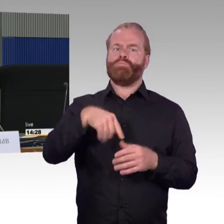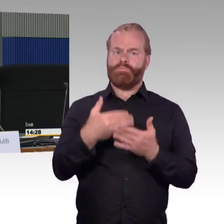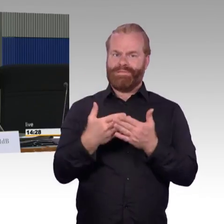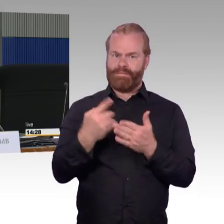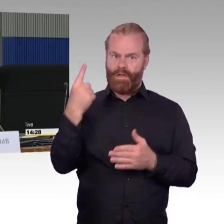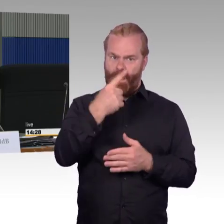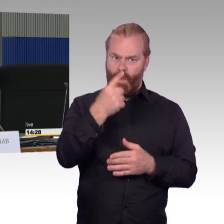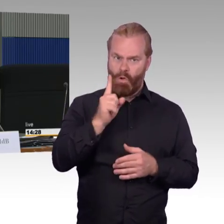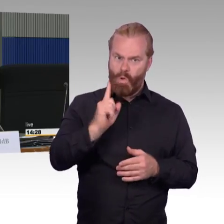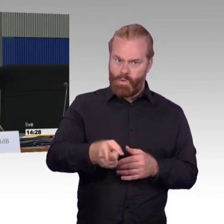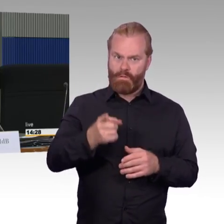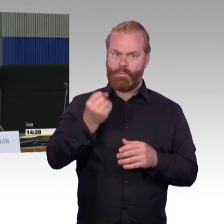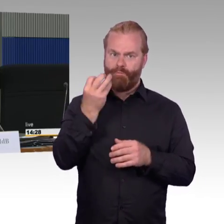das möchte ich gerne Frau Engel-Kuhn fragen,